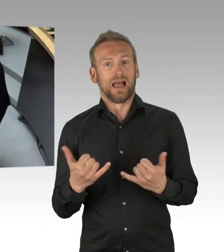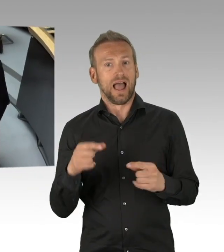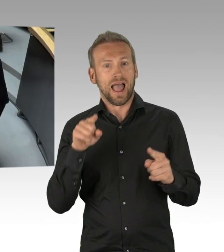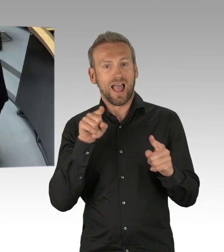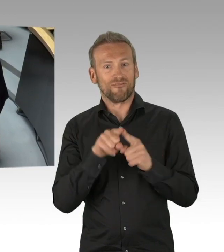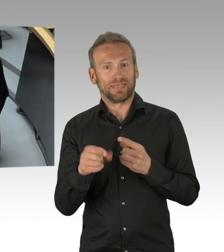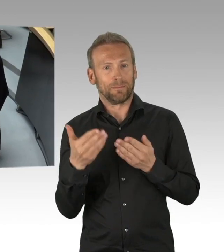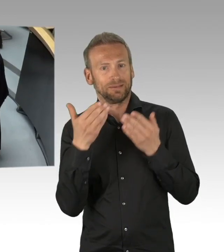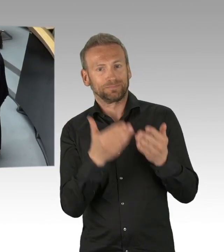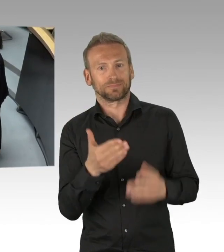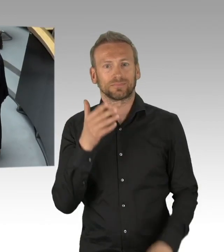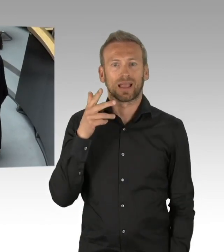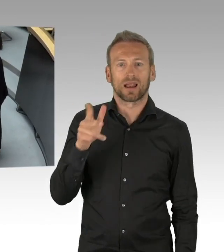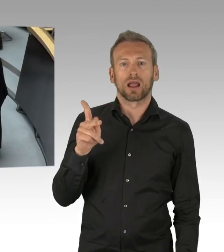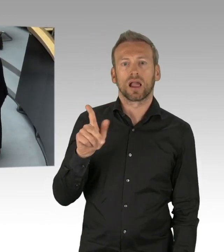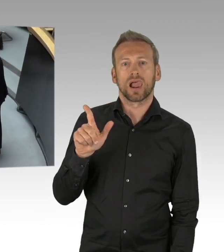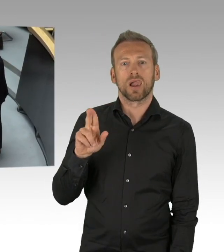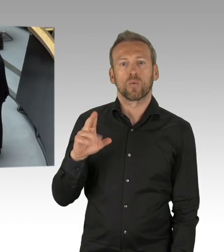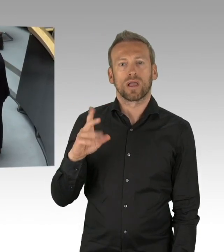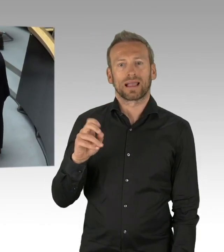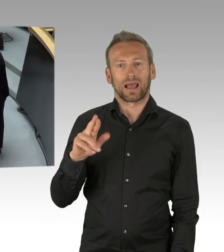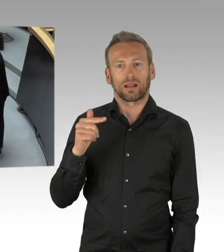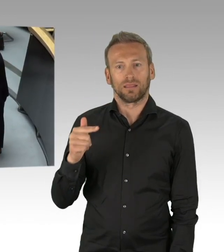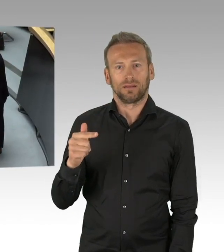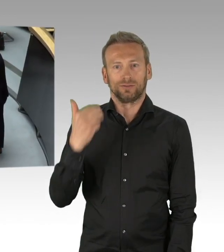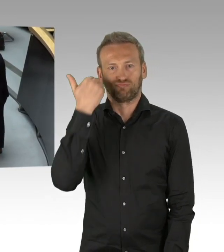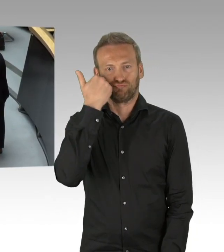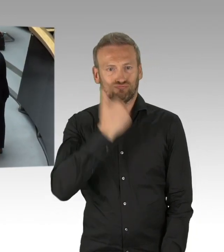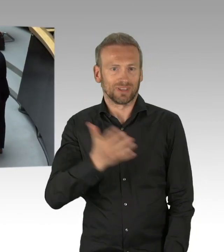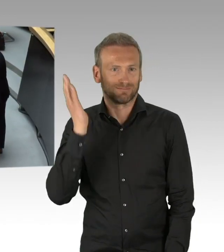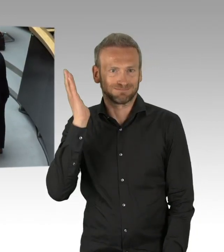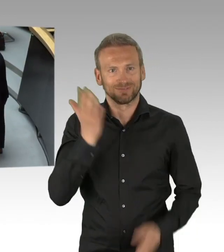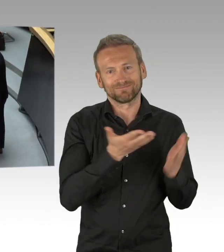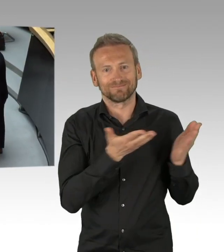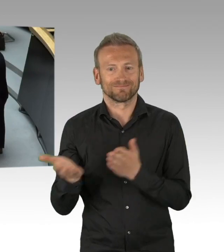(Rednerwechsel) Vielen Dank Frau Präsidentin, meine sehr geehrten Damen und Herren, wenn man mal die Zeit 7 Wochen zurückblickt,